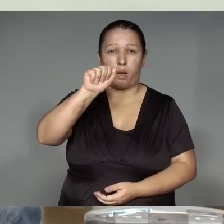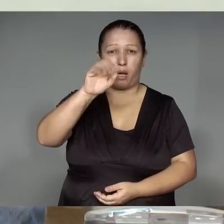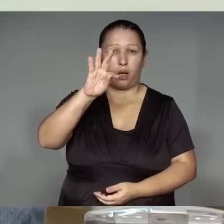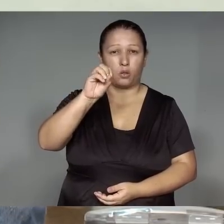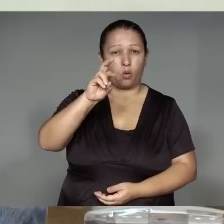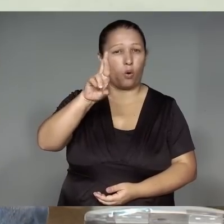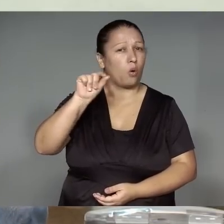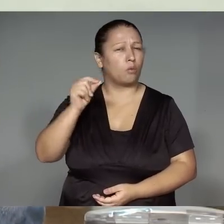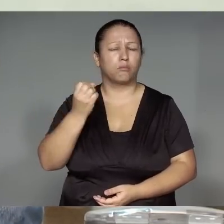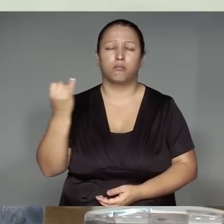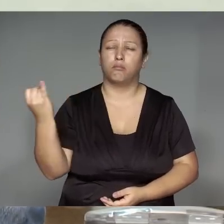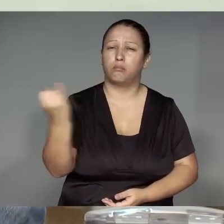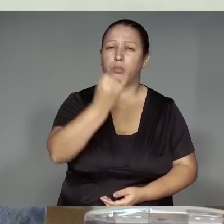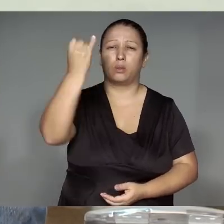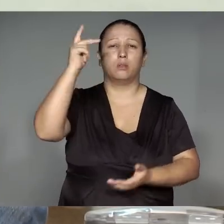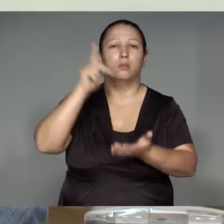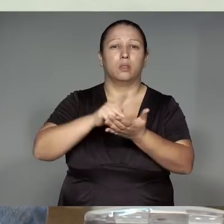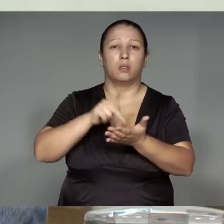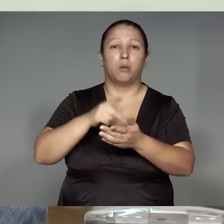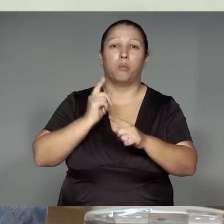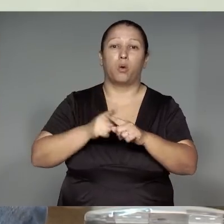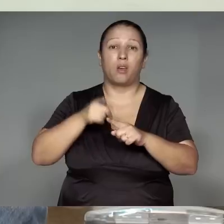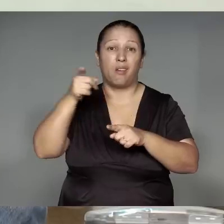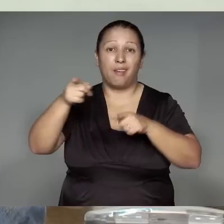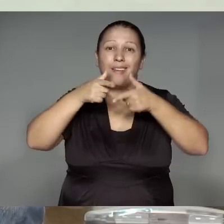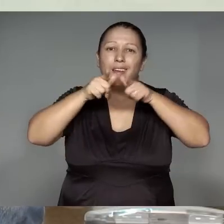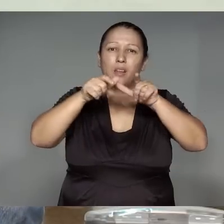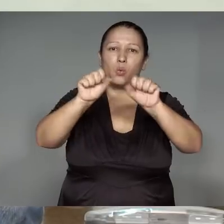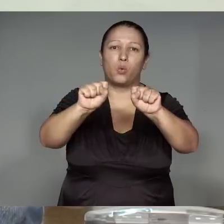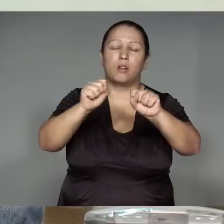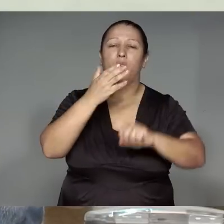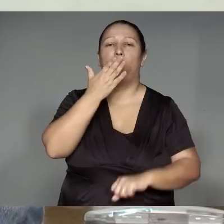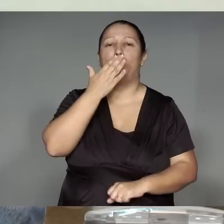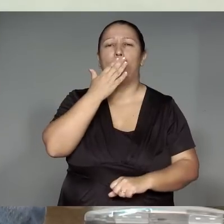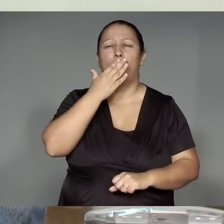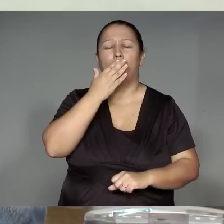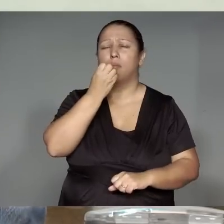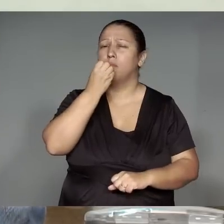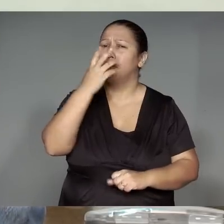’ang ikotawa, kawa’iwam li͂kuistikaram